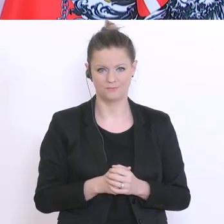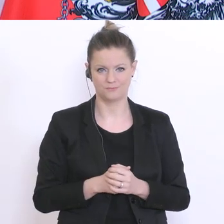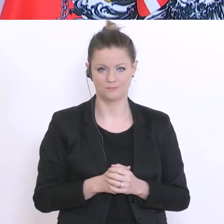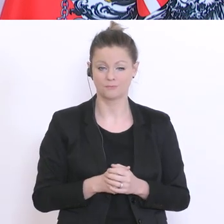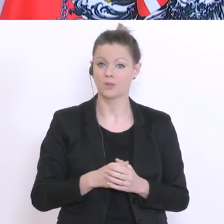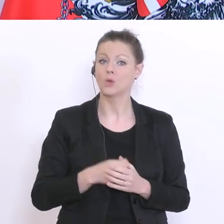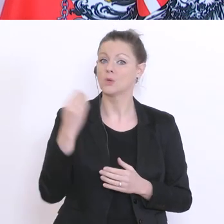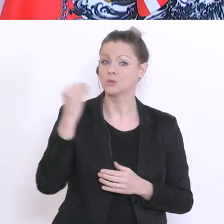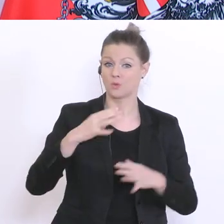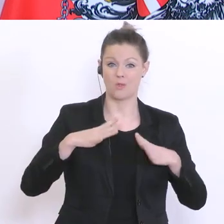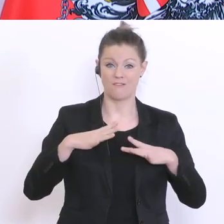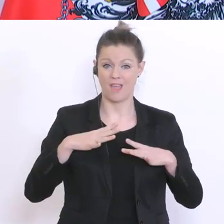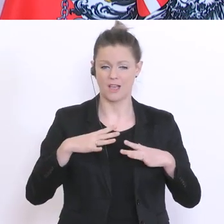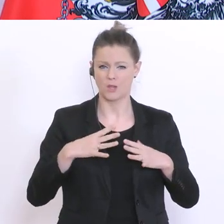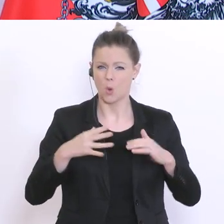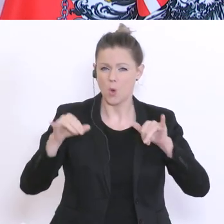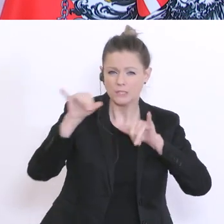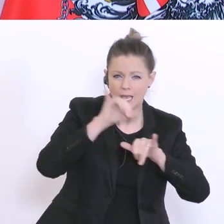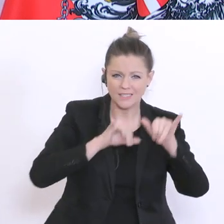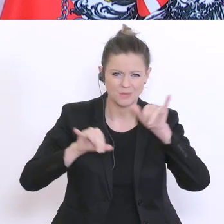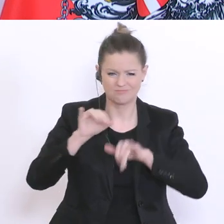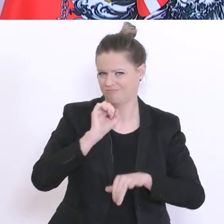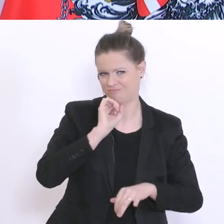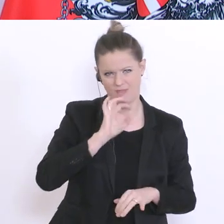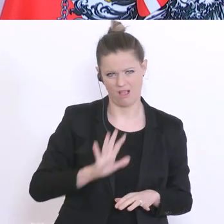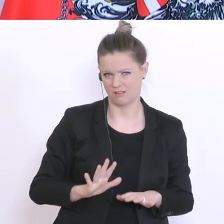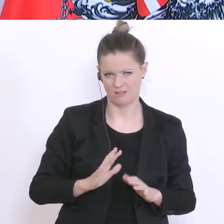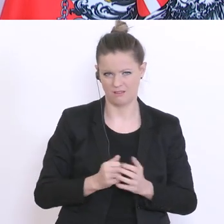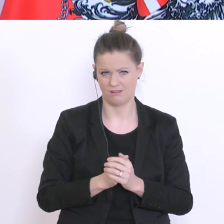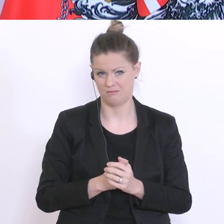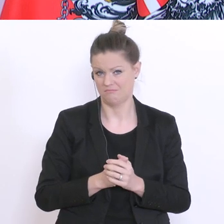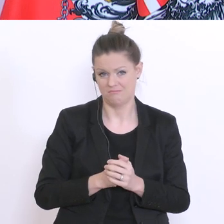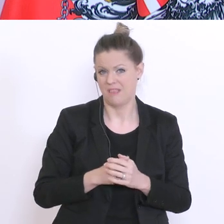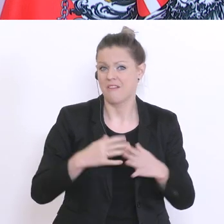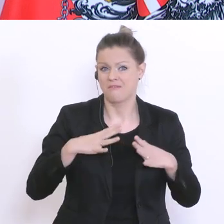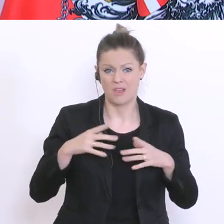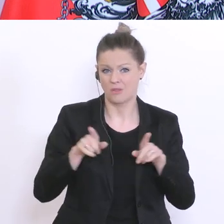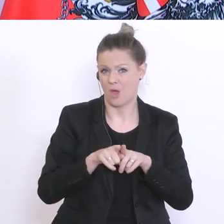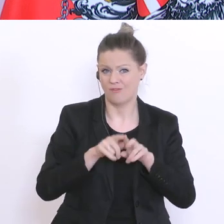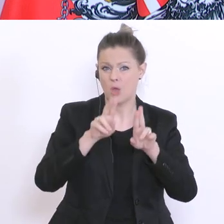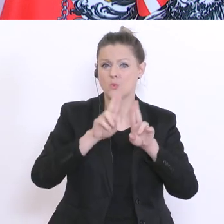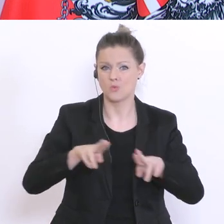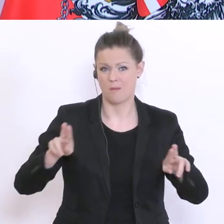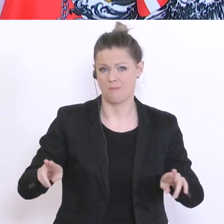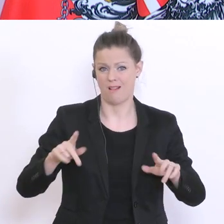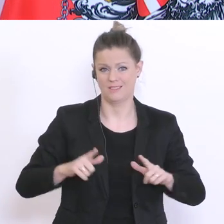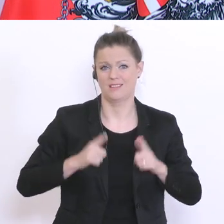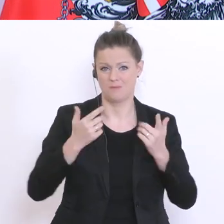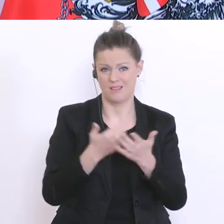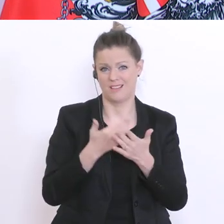will man nicht - die sind auch ein Teil der Normalität und man will diese wieder Was kann